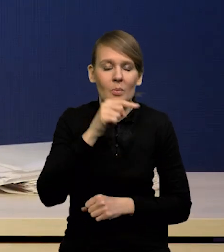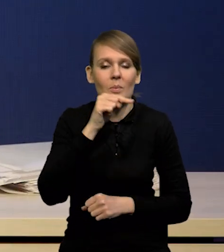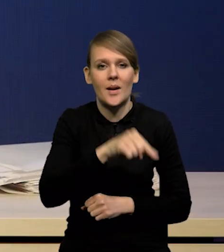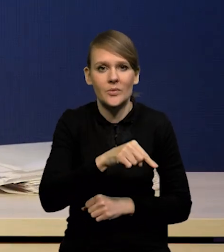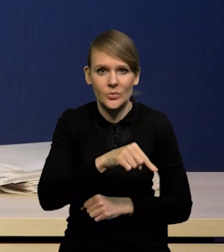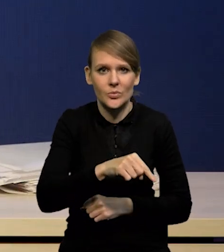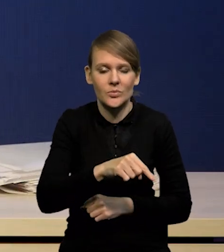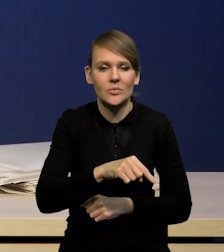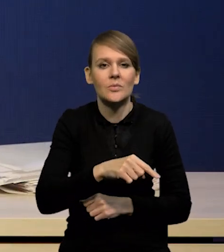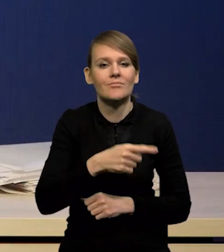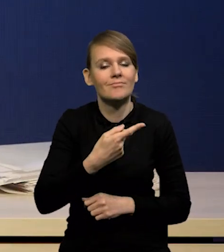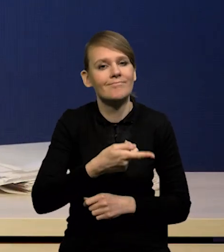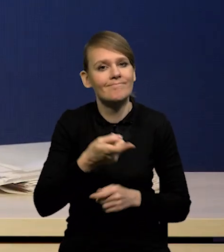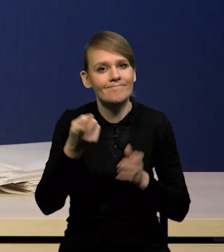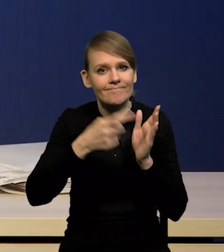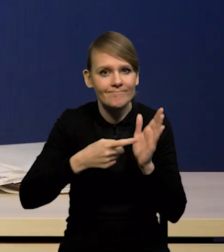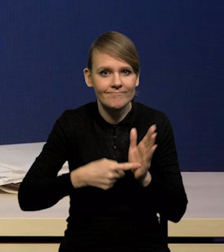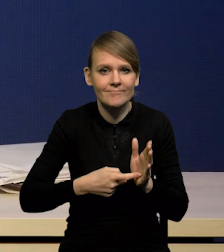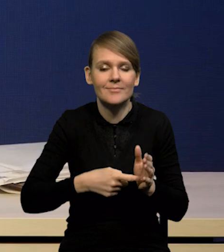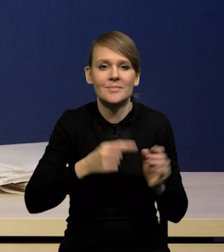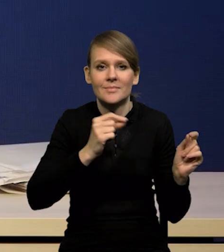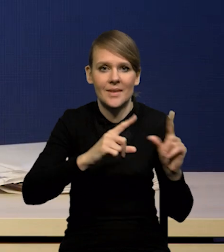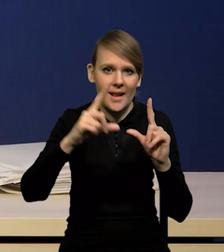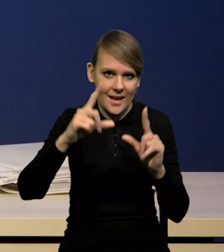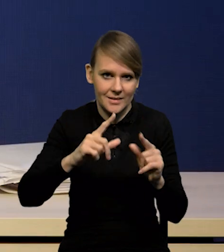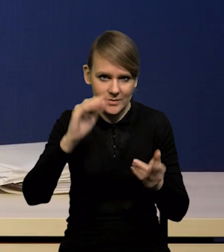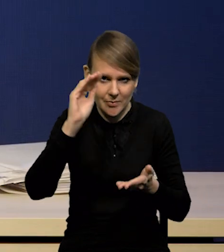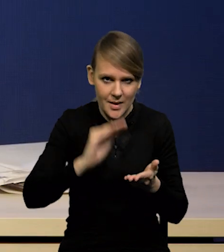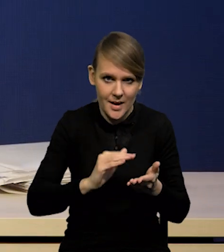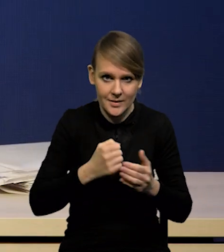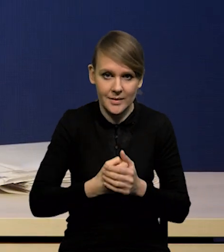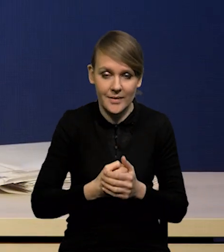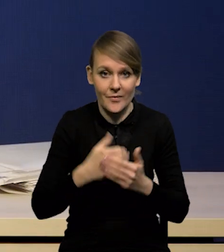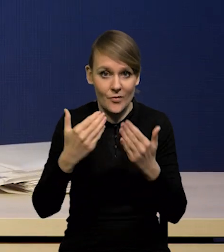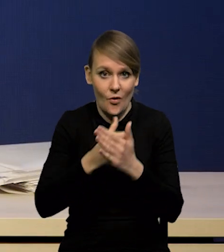oczekuje spadku inflacji do swoich celów już w przyszłym roku,